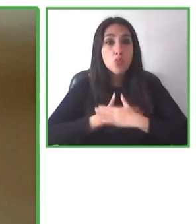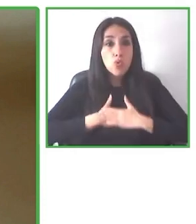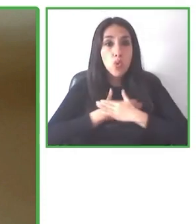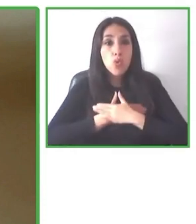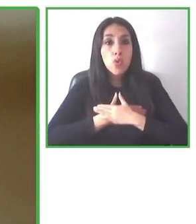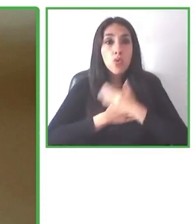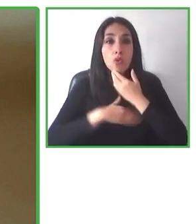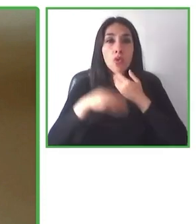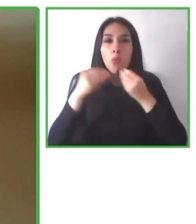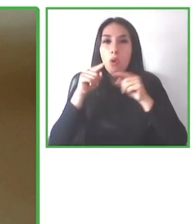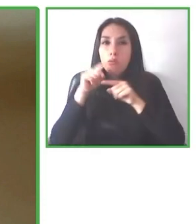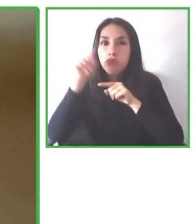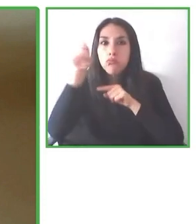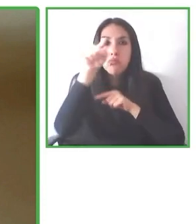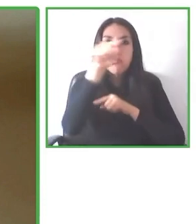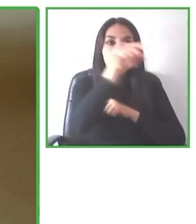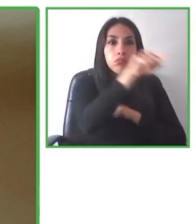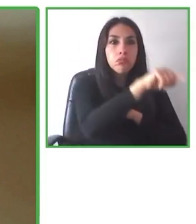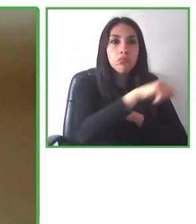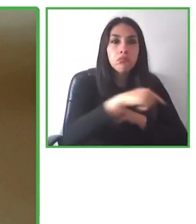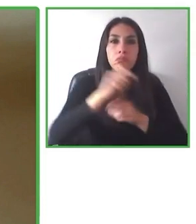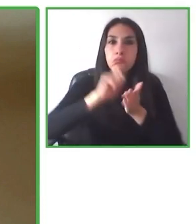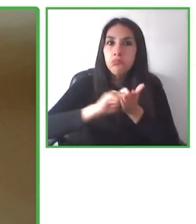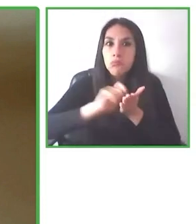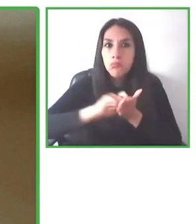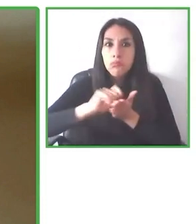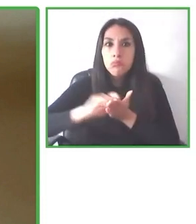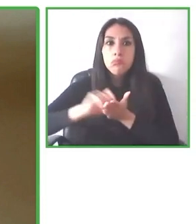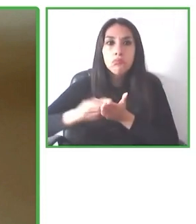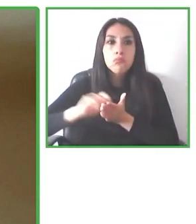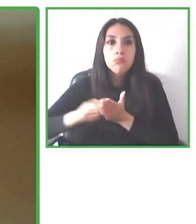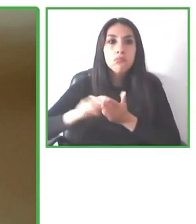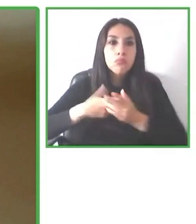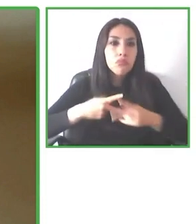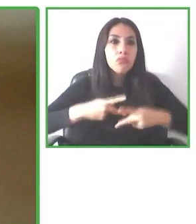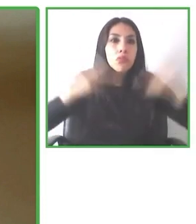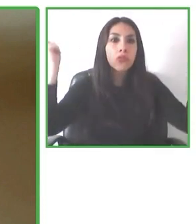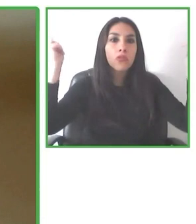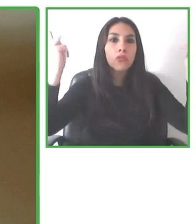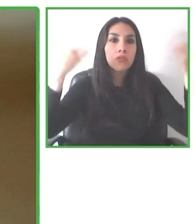consideramos la accesibilidad, como dijo Jesús desde el punto de partida, nos